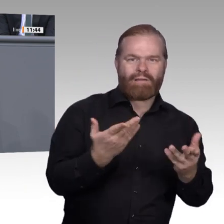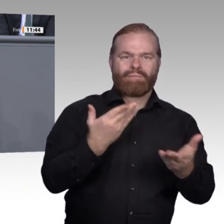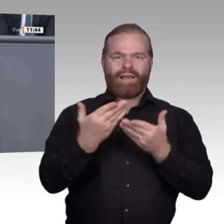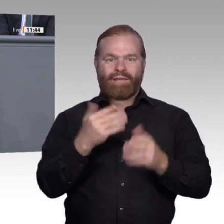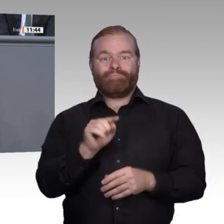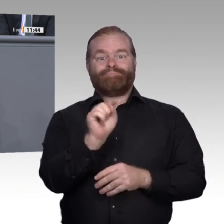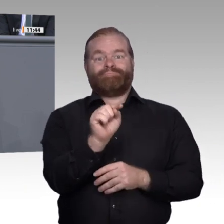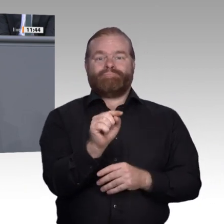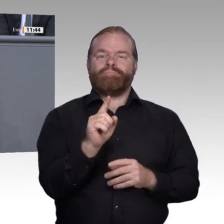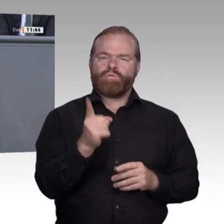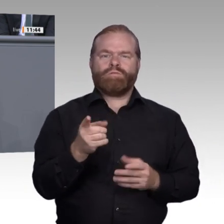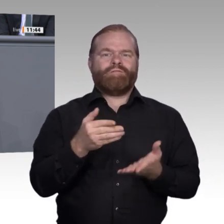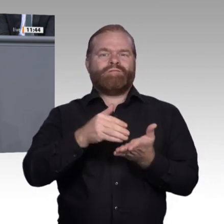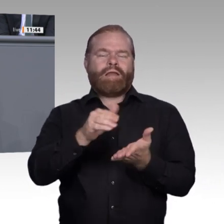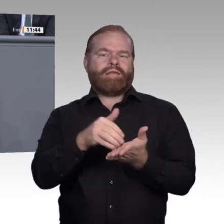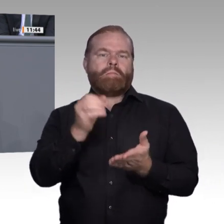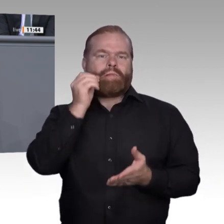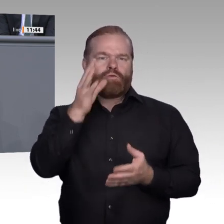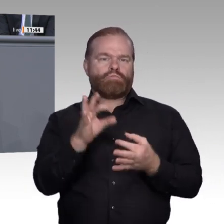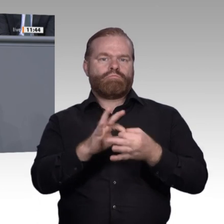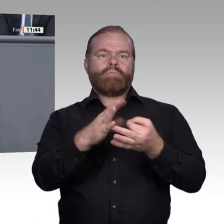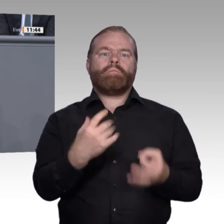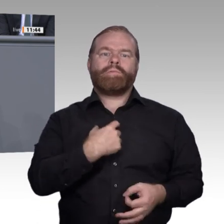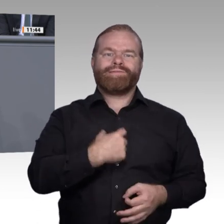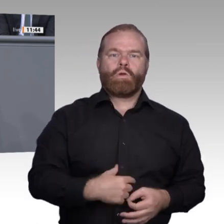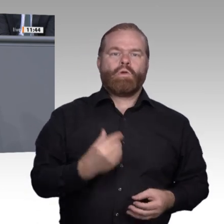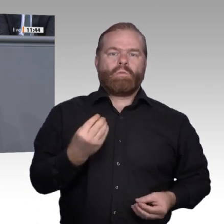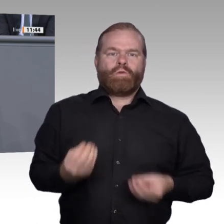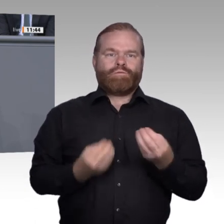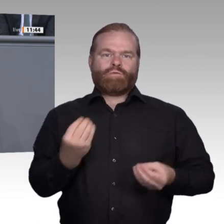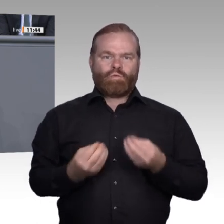Ein beschleunigtes Verfahren könnte zum Beispiel die Implementierung der sogenannten